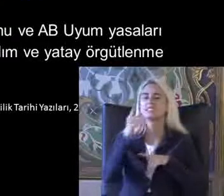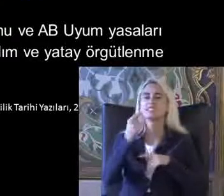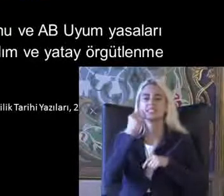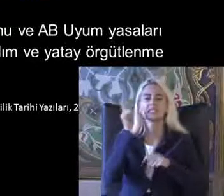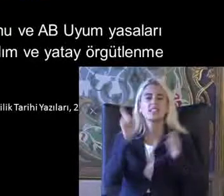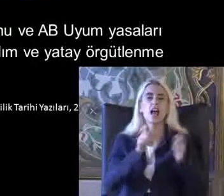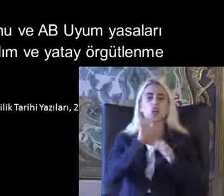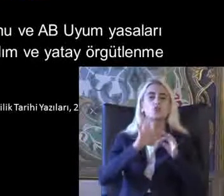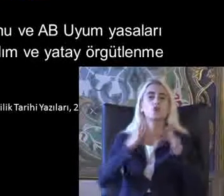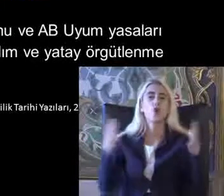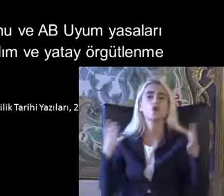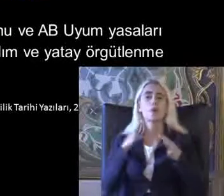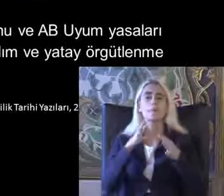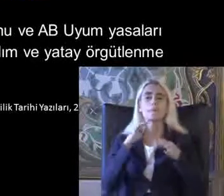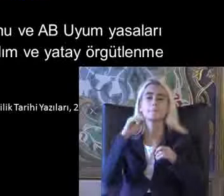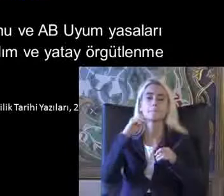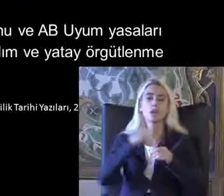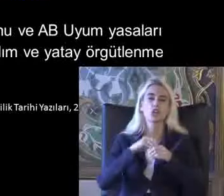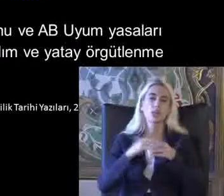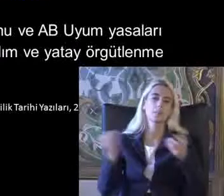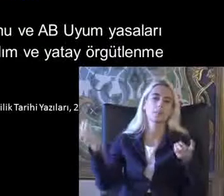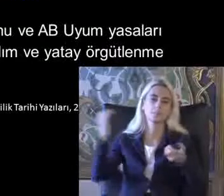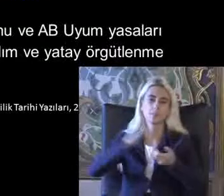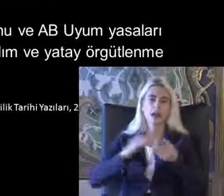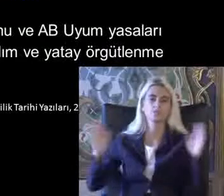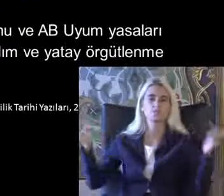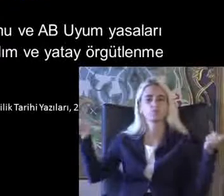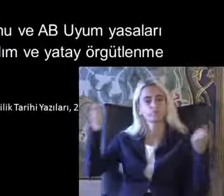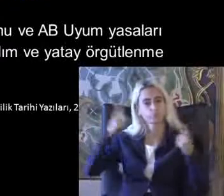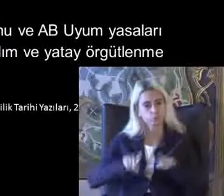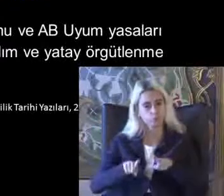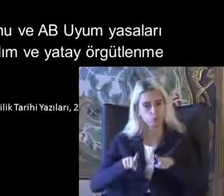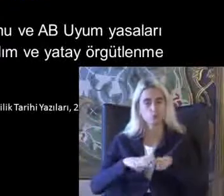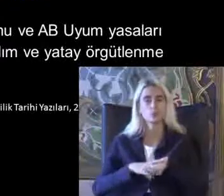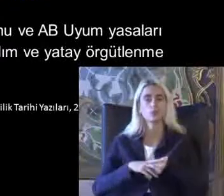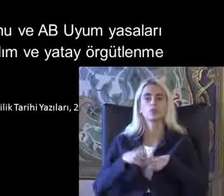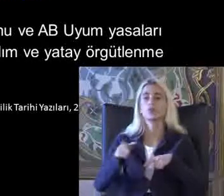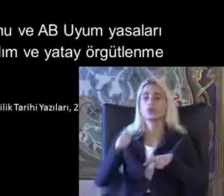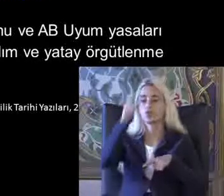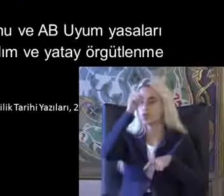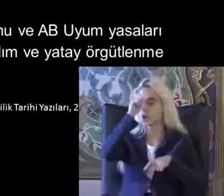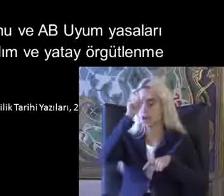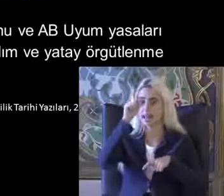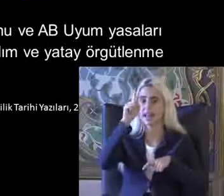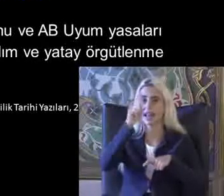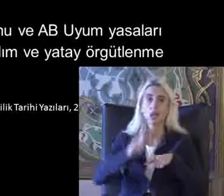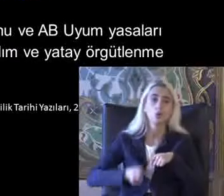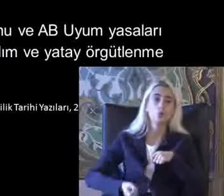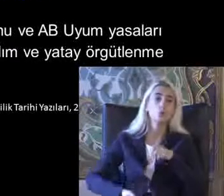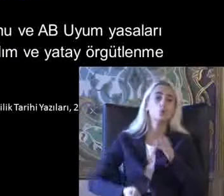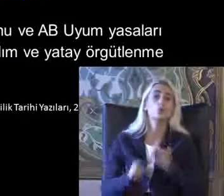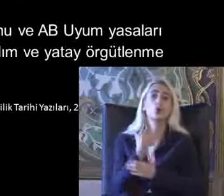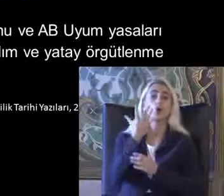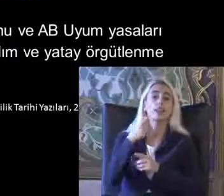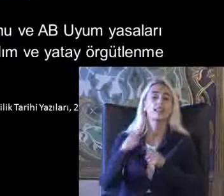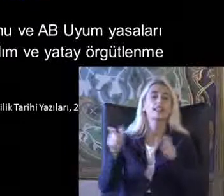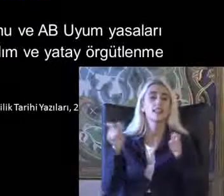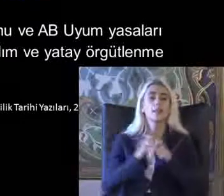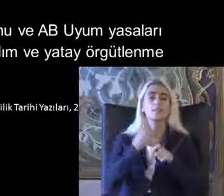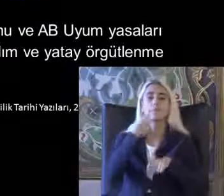Bağlamında bir araya Gelirlerdi Türkiye'de kurulmuş Derneğin Yılında